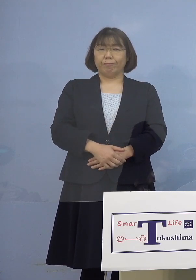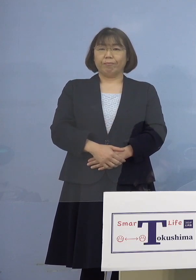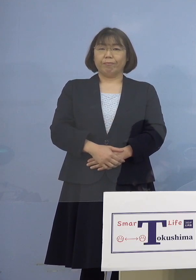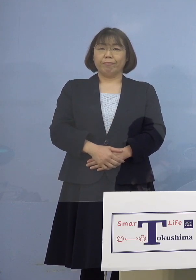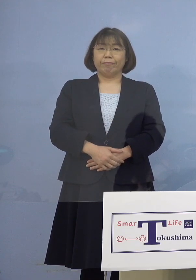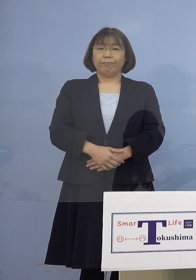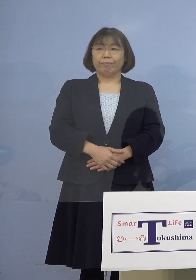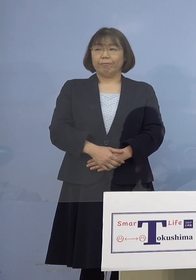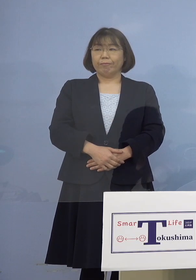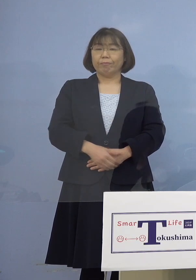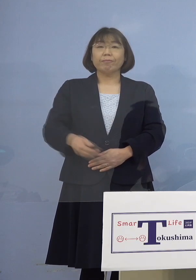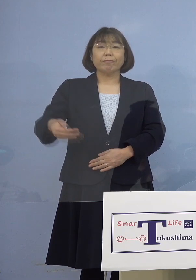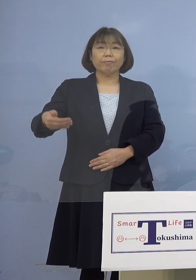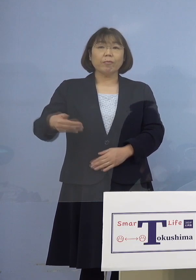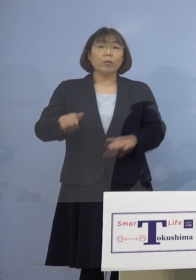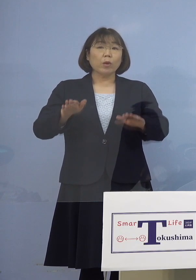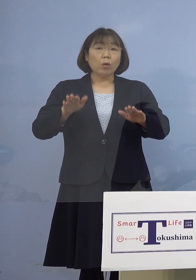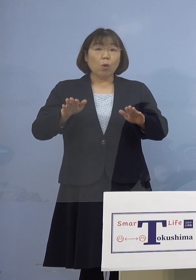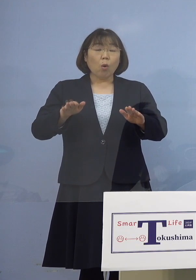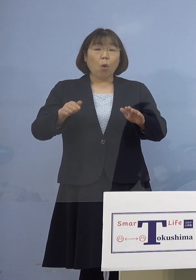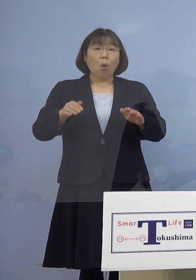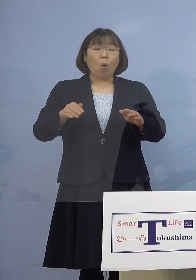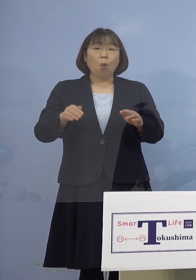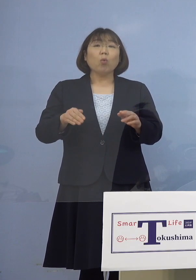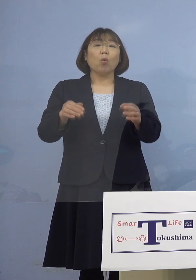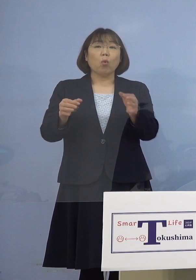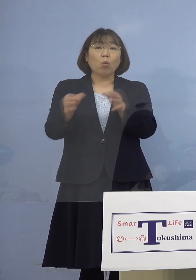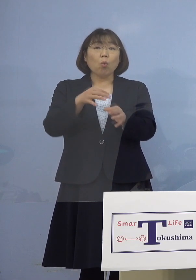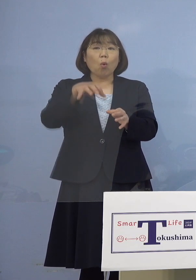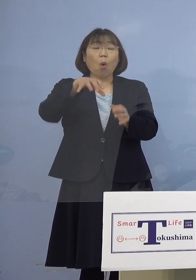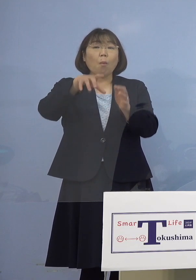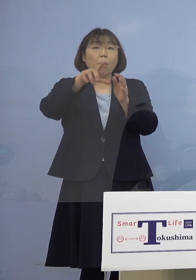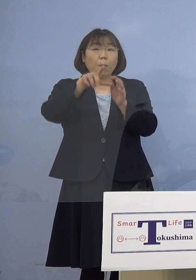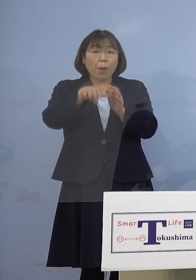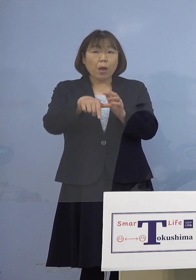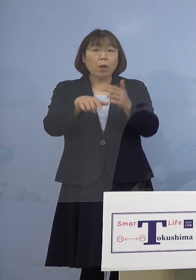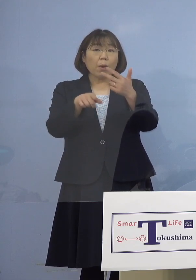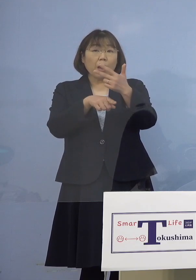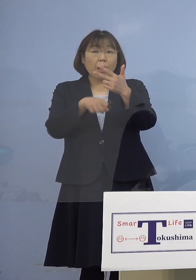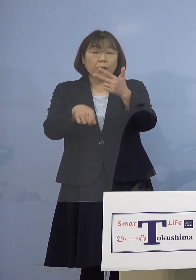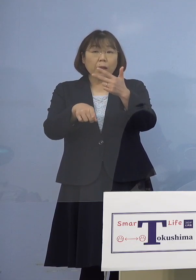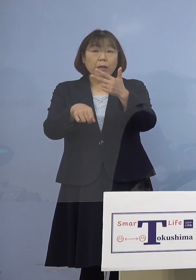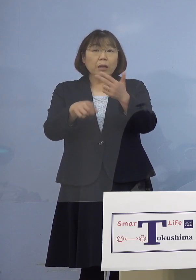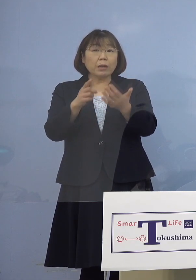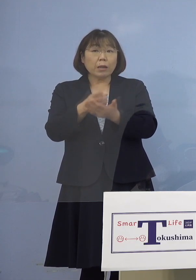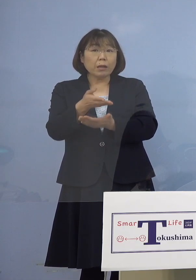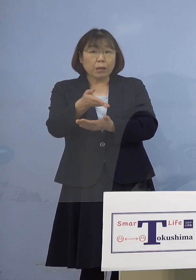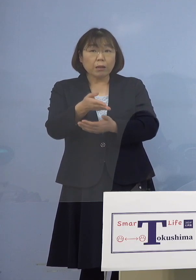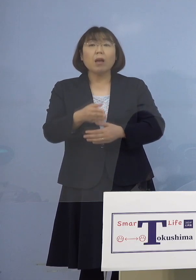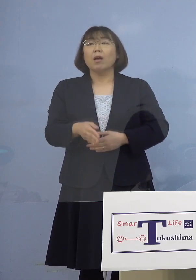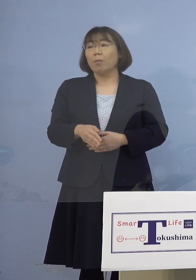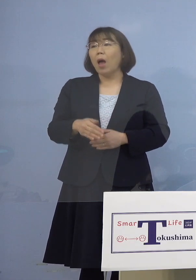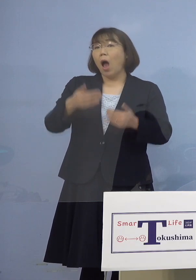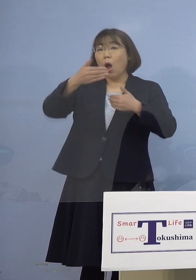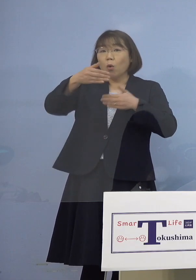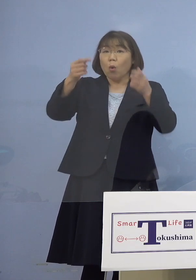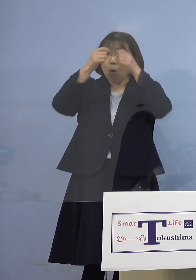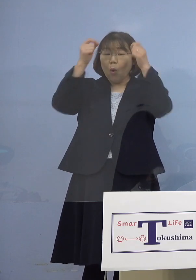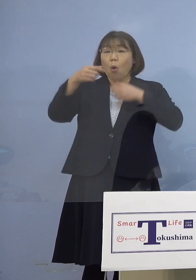（幹事者・四国放送） ということはこのカラオケ店の場合は 7名の参加者しかいないので それ以上の広がりは （知事） というか個室ですから